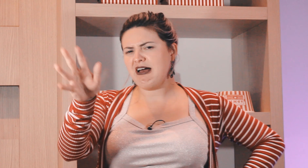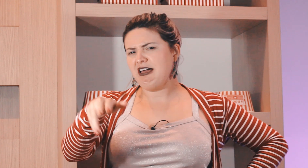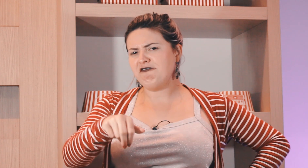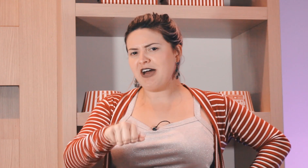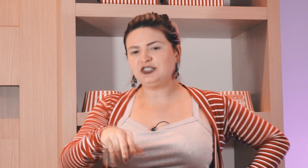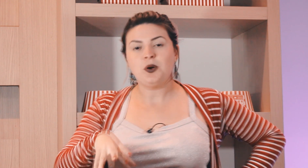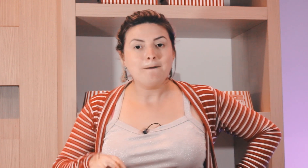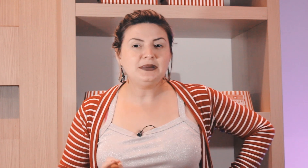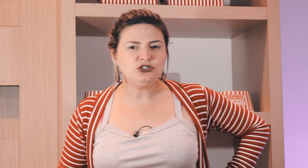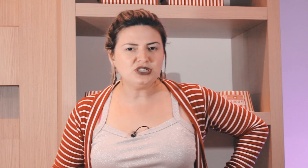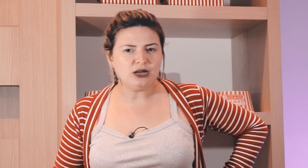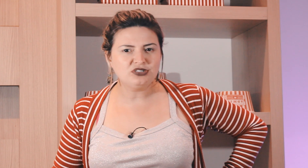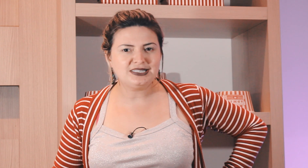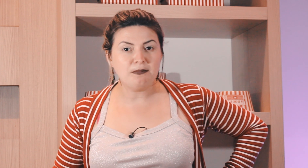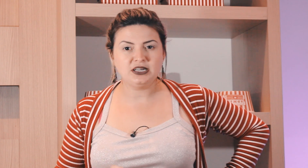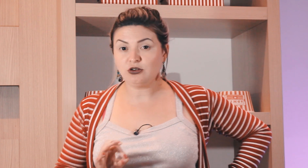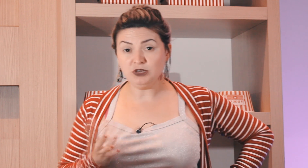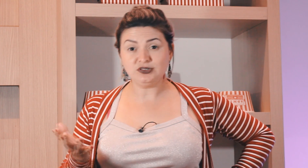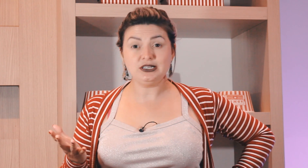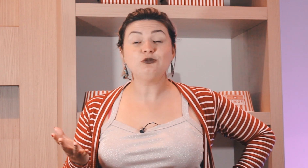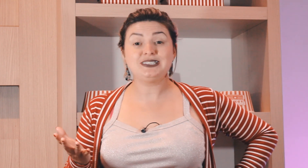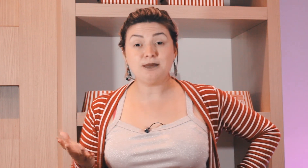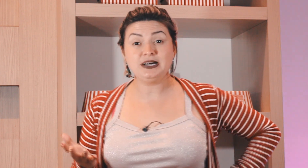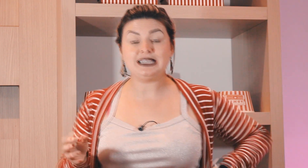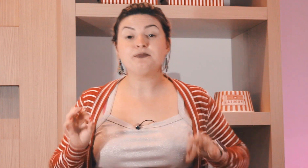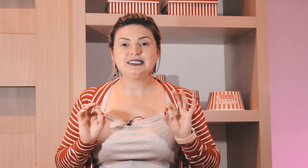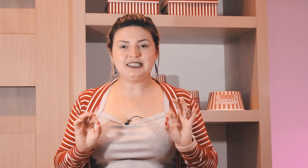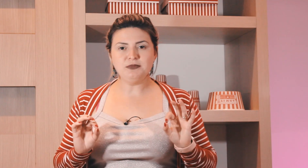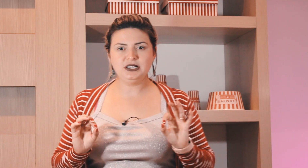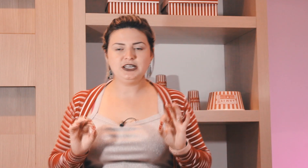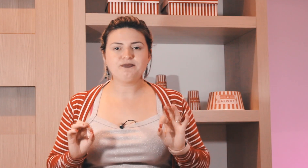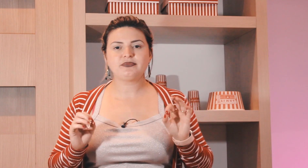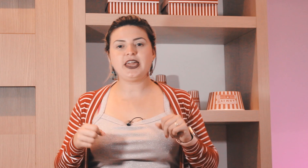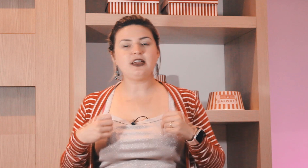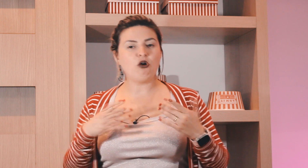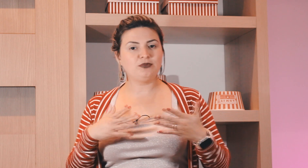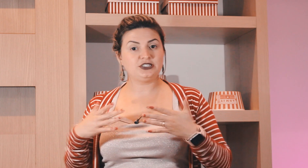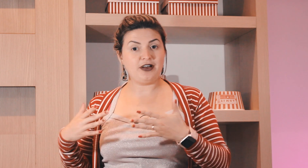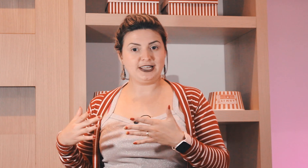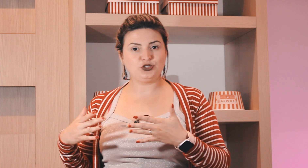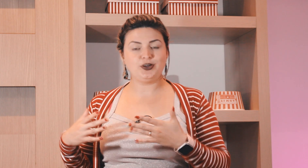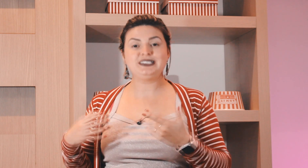semana, há é fácil mas o sinal de semana? como que é o sinal de semana? semana tem algumas variações